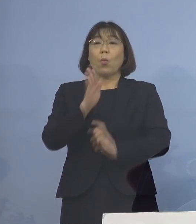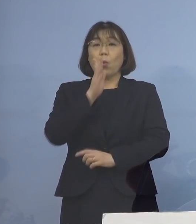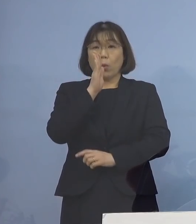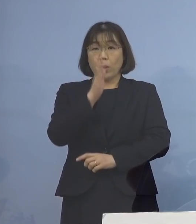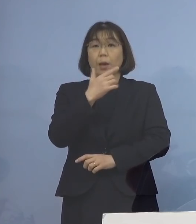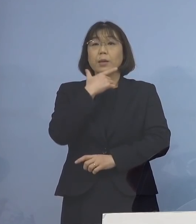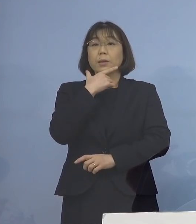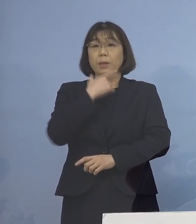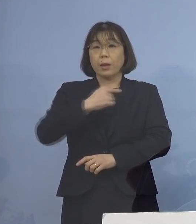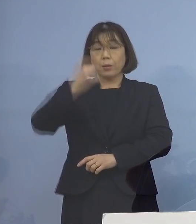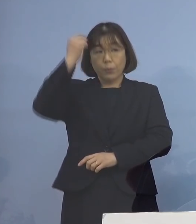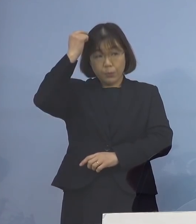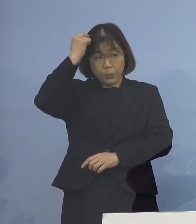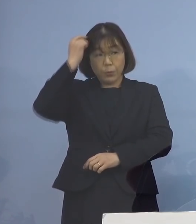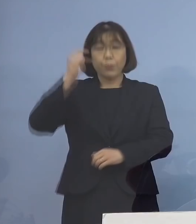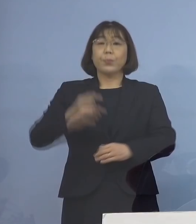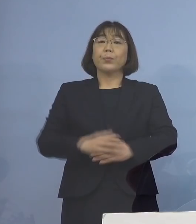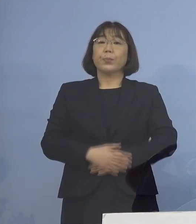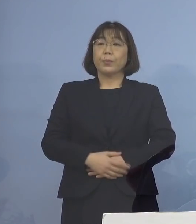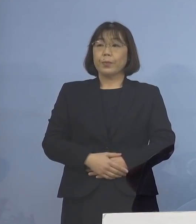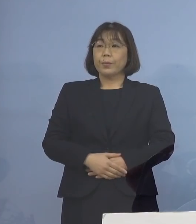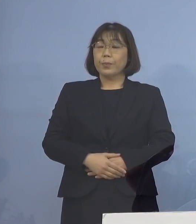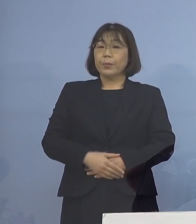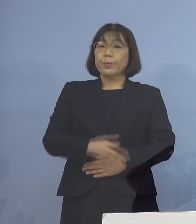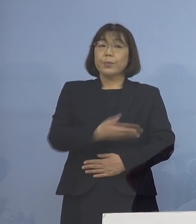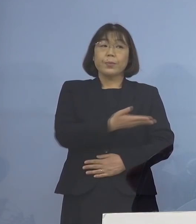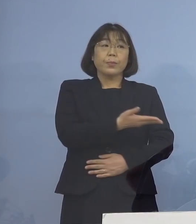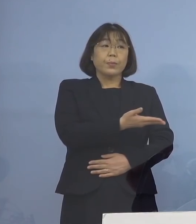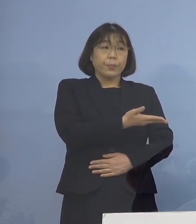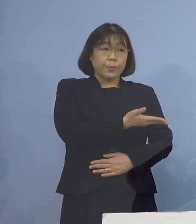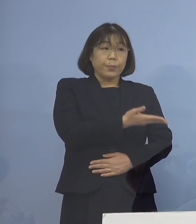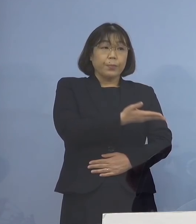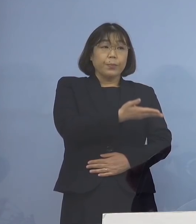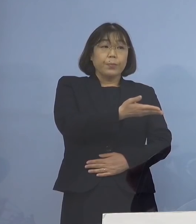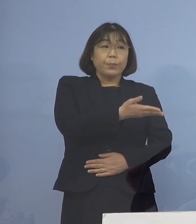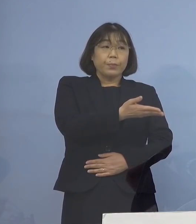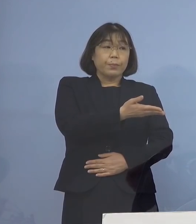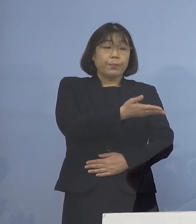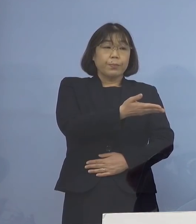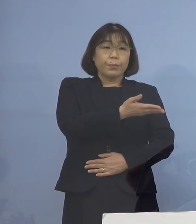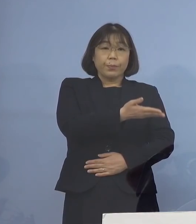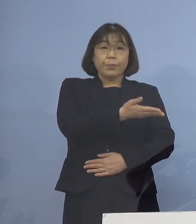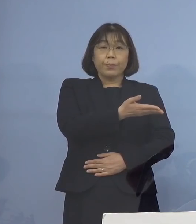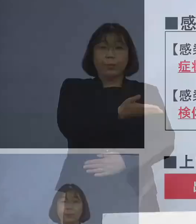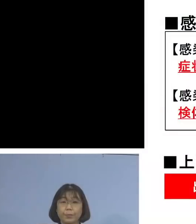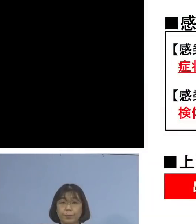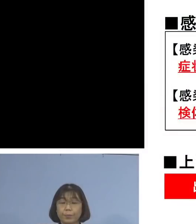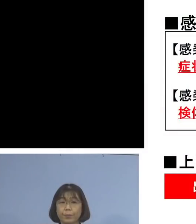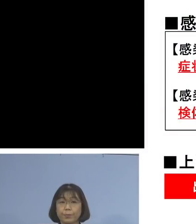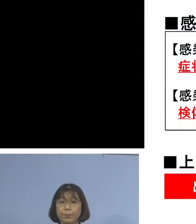お願いするところであります ということで、そのフローが こちらということであります